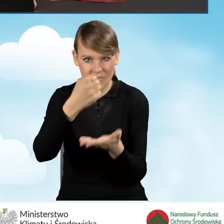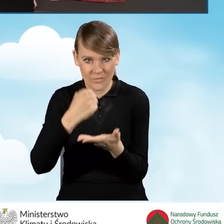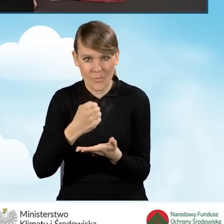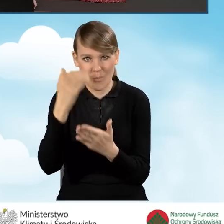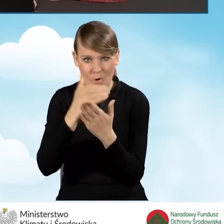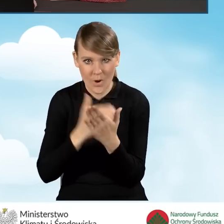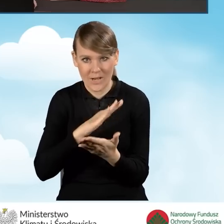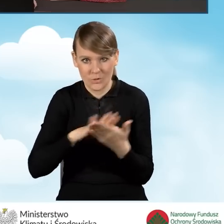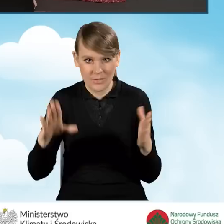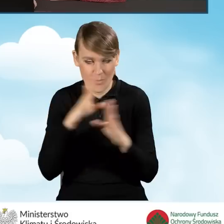w ramach programu Czyste Powietrze.